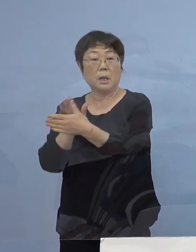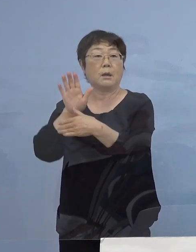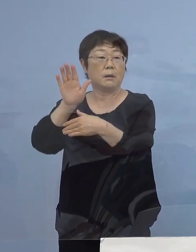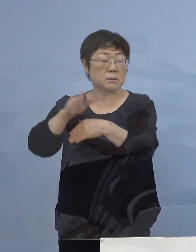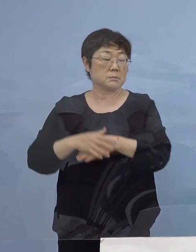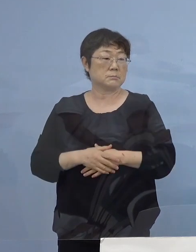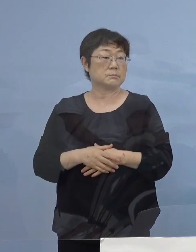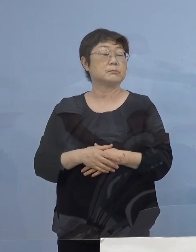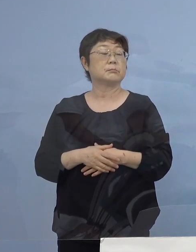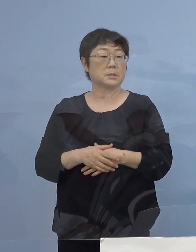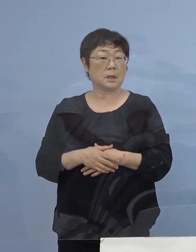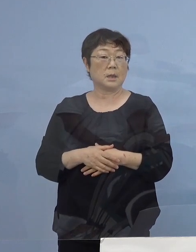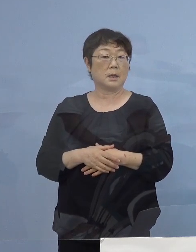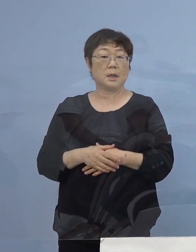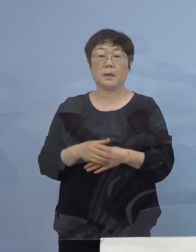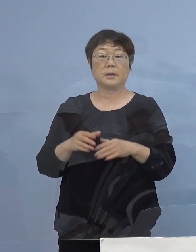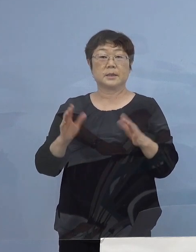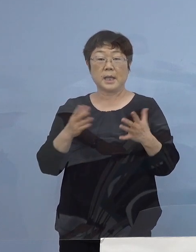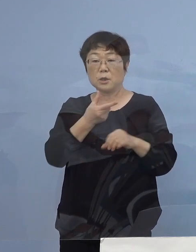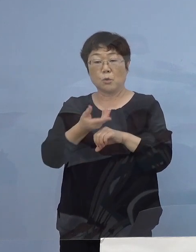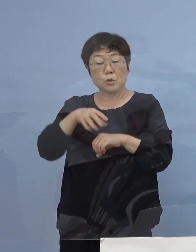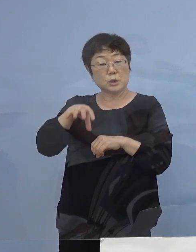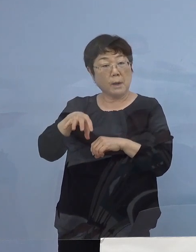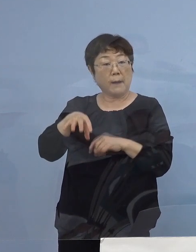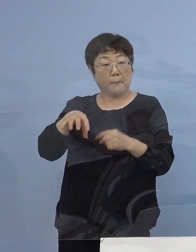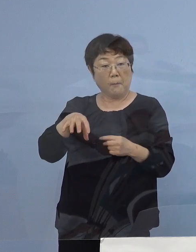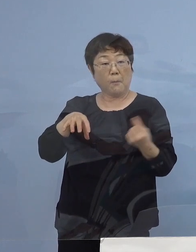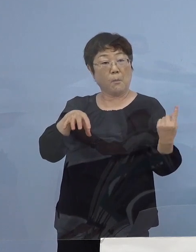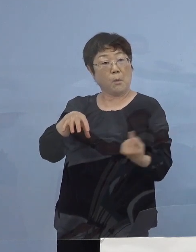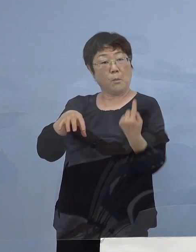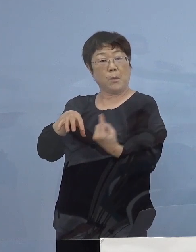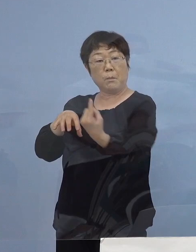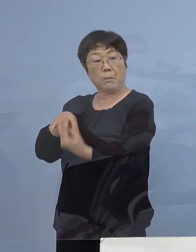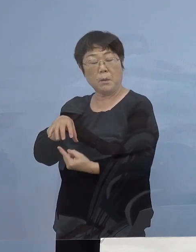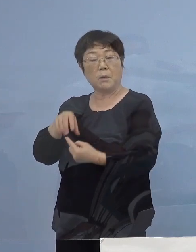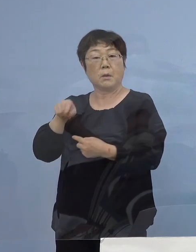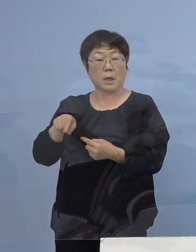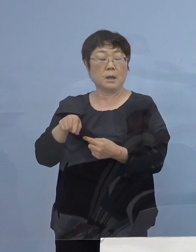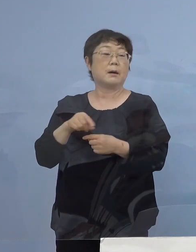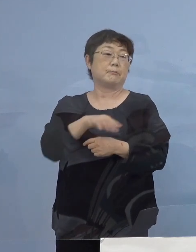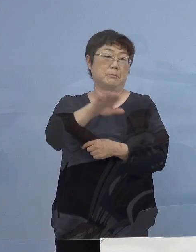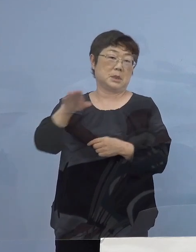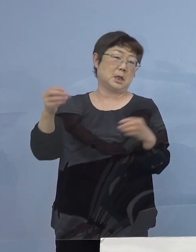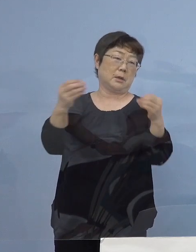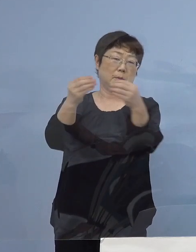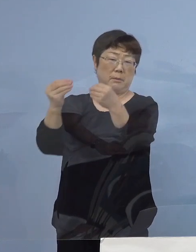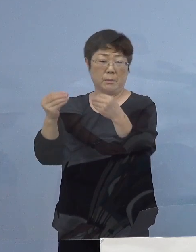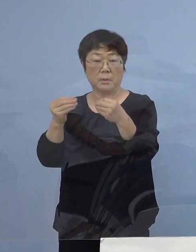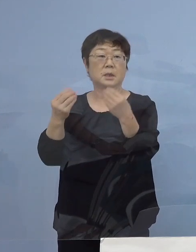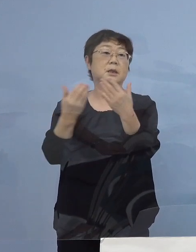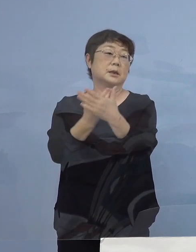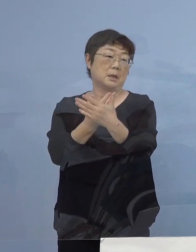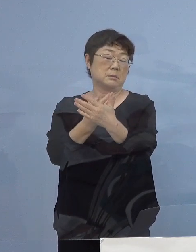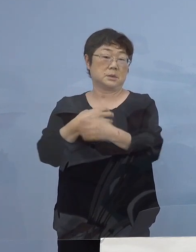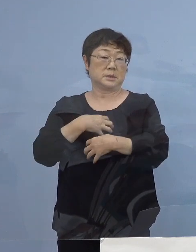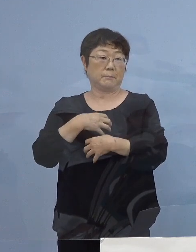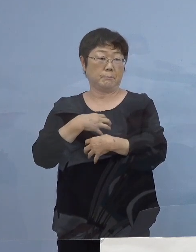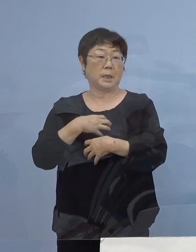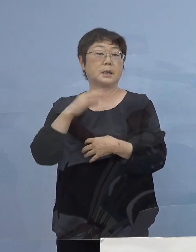やはり何もかかっていない徳島へ行け これが合言葉になりかねない ということになりますので